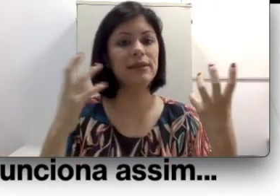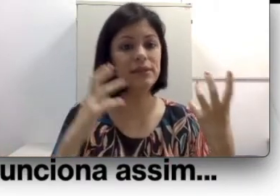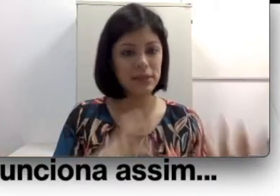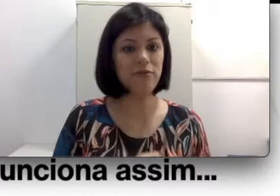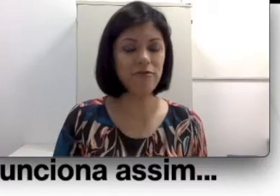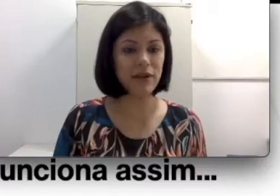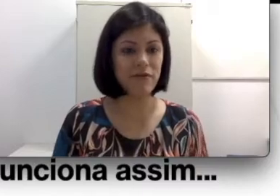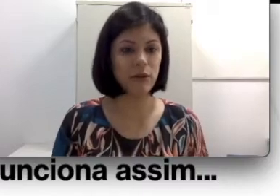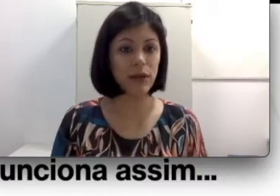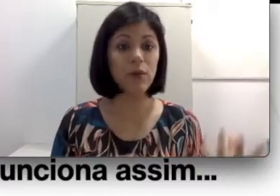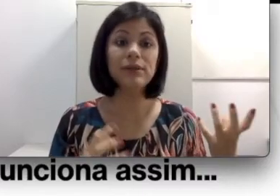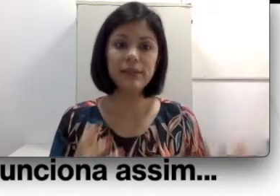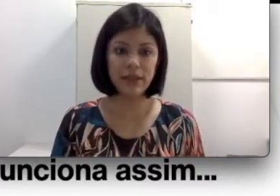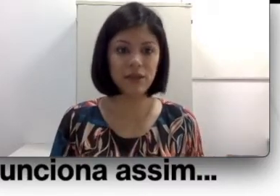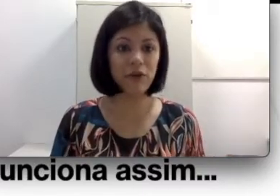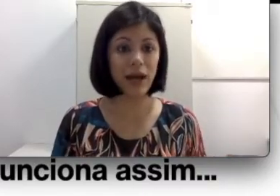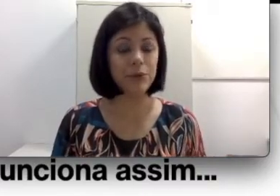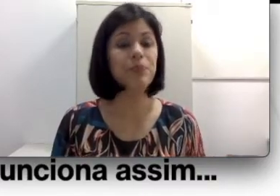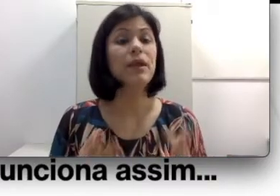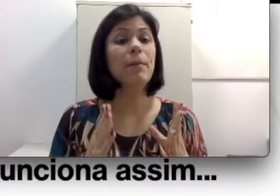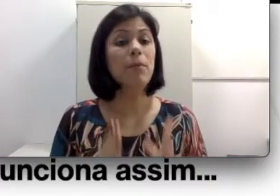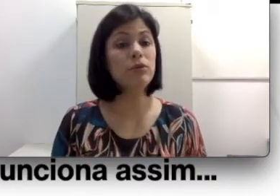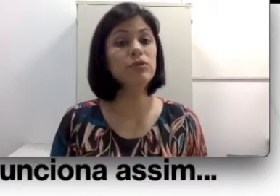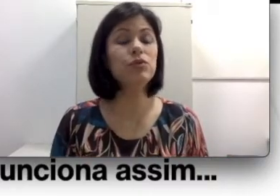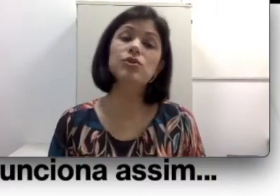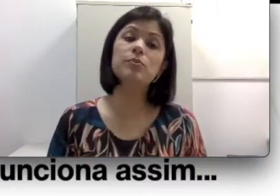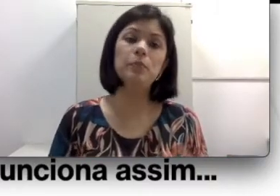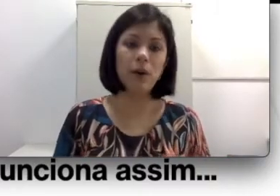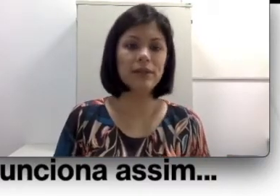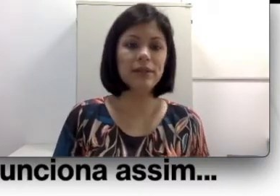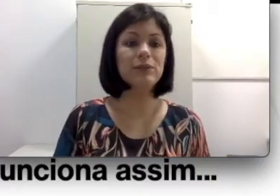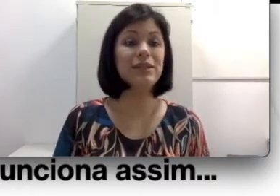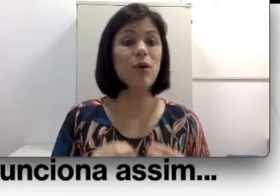desenvolver a fala oral seria equivocado. Muitos surdos podem então ser oralizados,